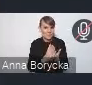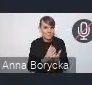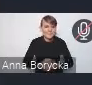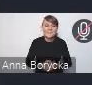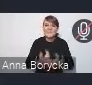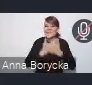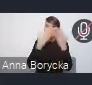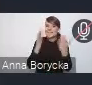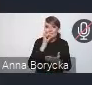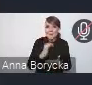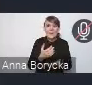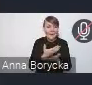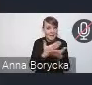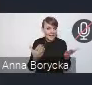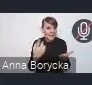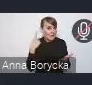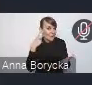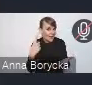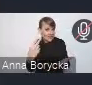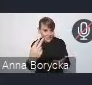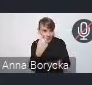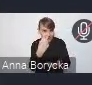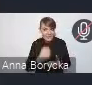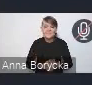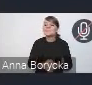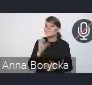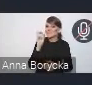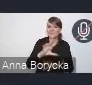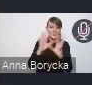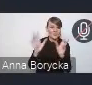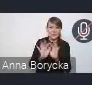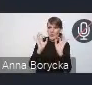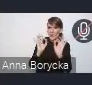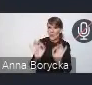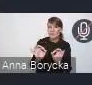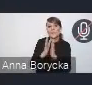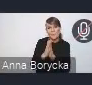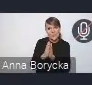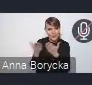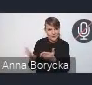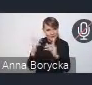Czy mnie słychać, czy mnie widać? Wszystko jest w porządku, bardzo prosimy o zabranie głosu. Świetnie, bardzo dziękuję.